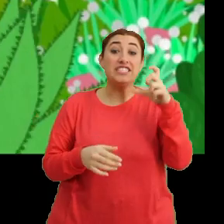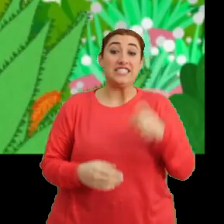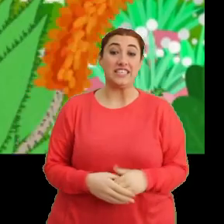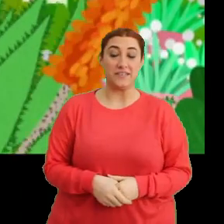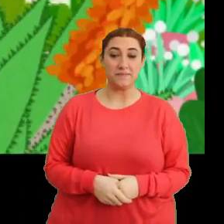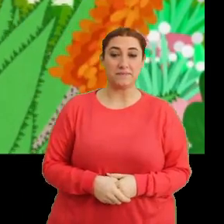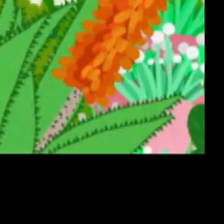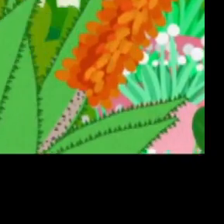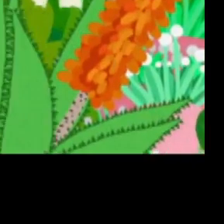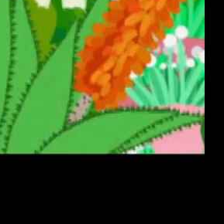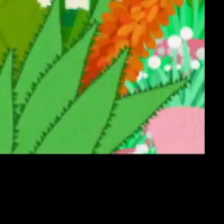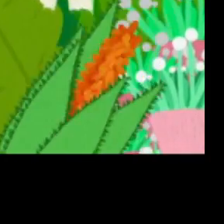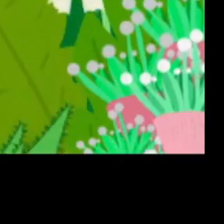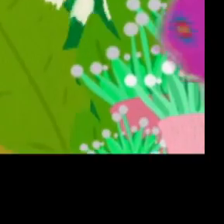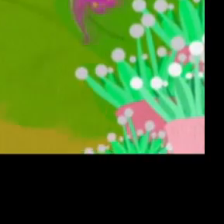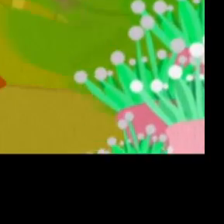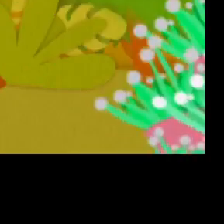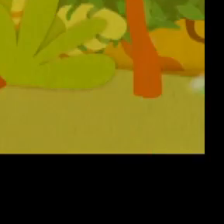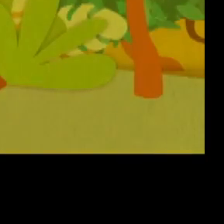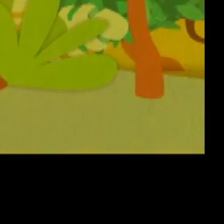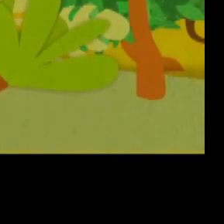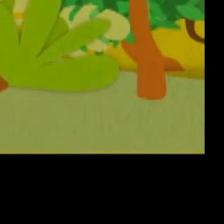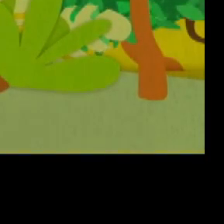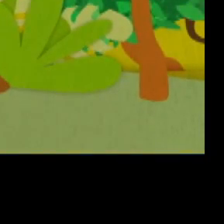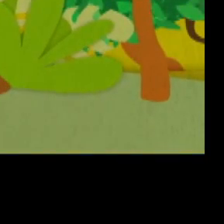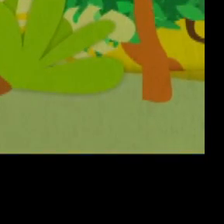(Müzik - Jenerik)